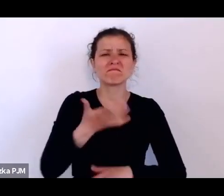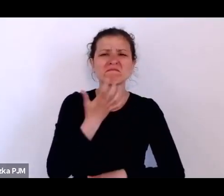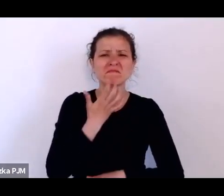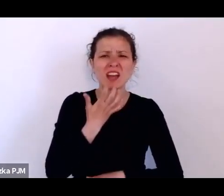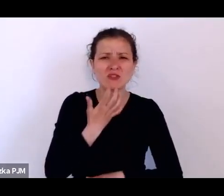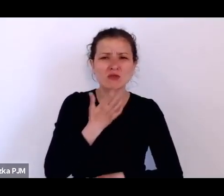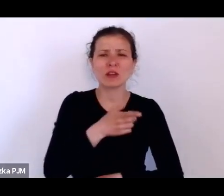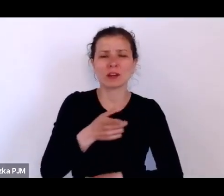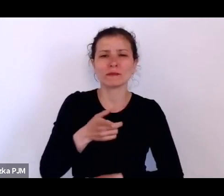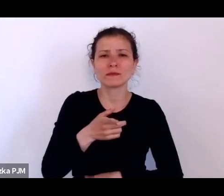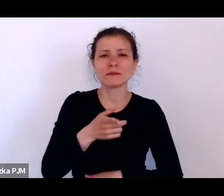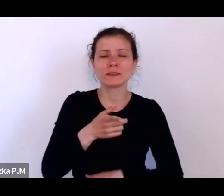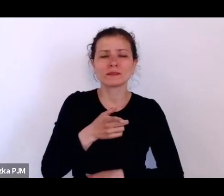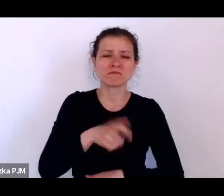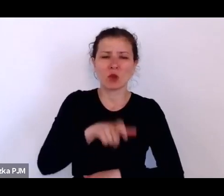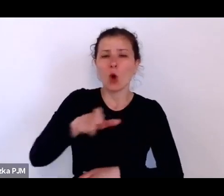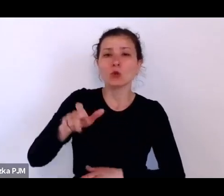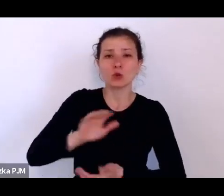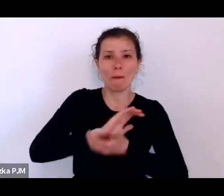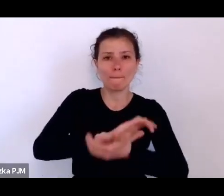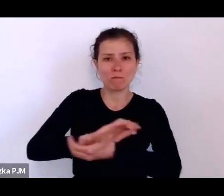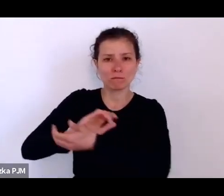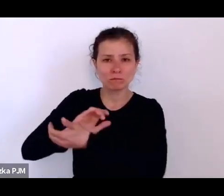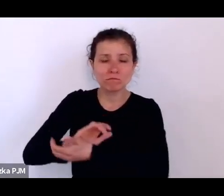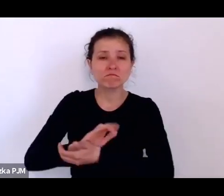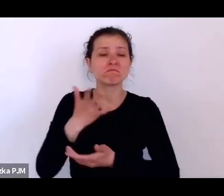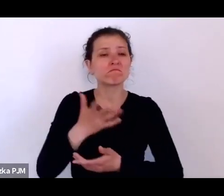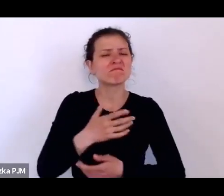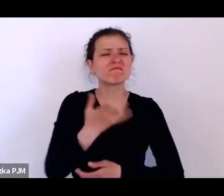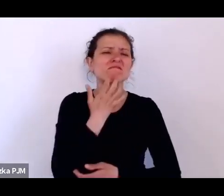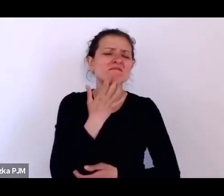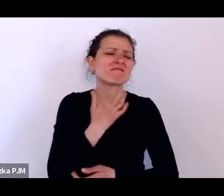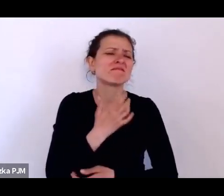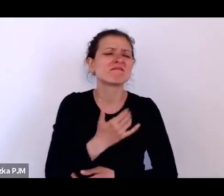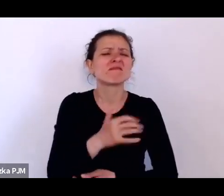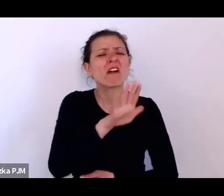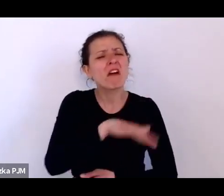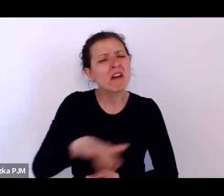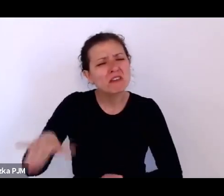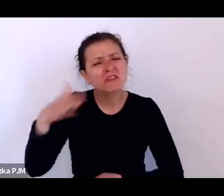czy publicyści narzekali na to, że „ojej, te dzieci obciążają budżet państwa